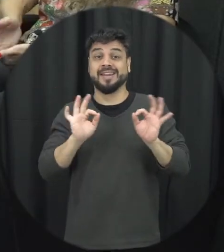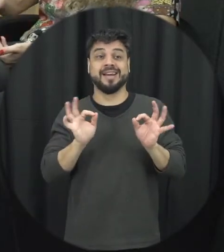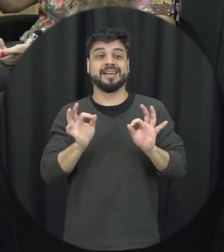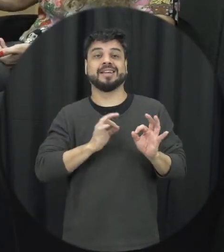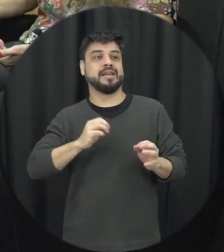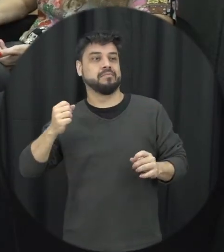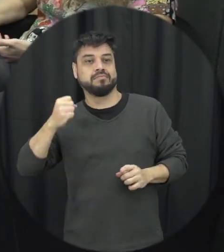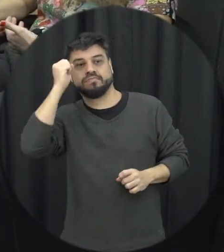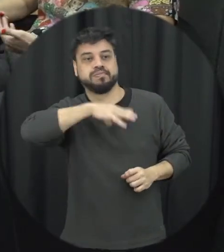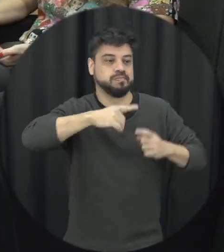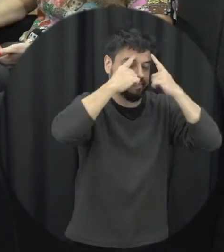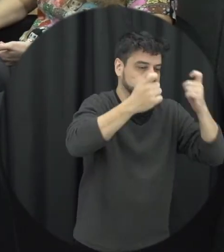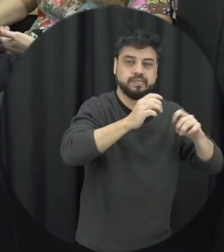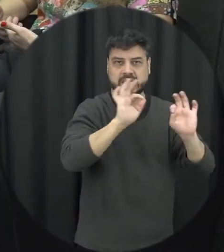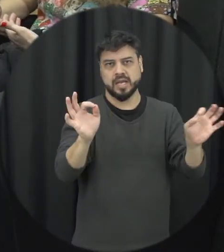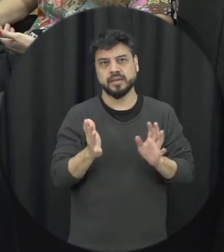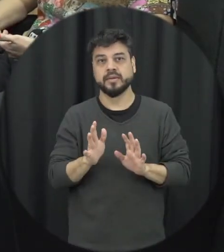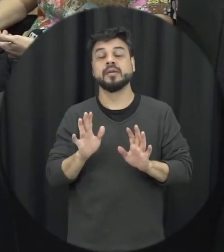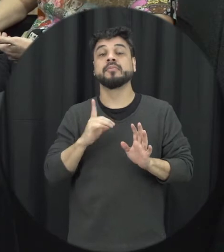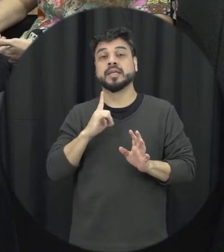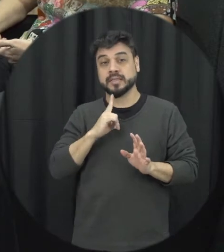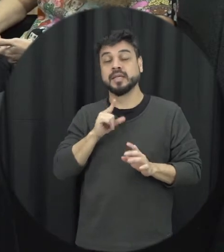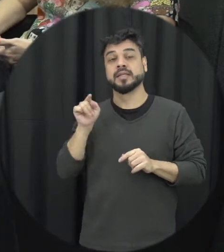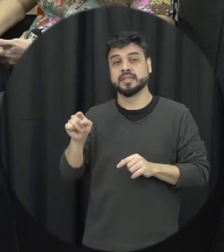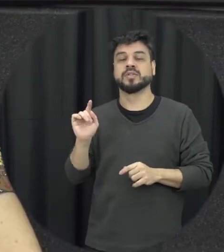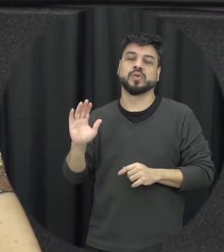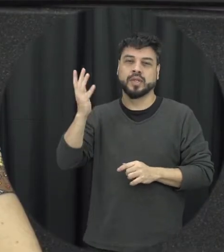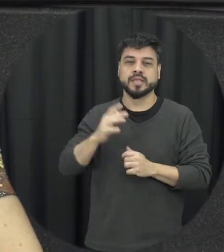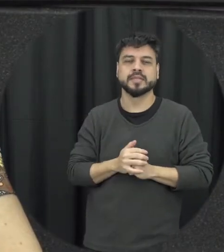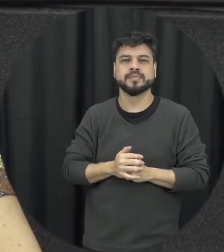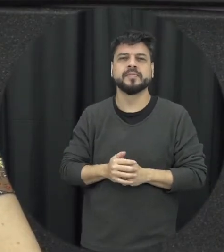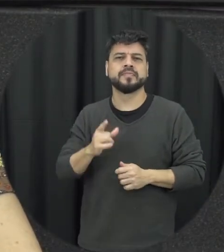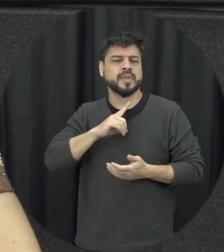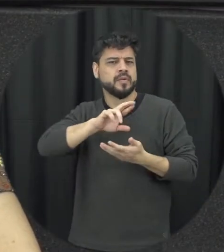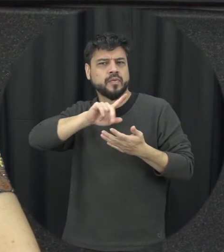função da bebida que isso acontece mas sem dúvida alguma isso é um agravante sim em muitos casos de